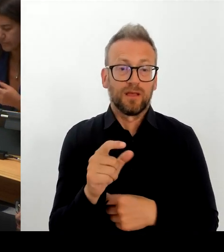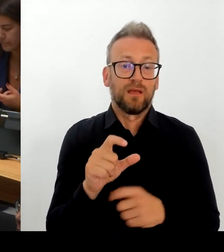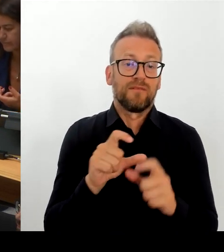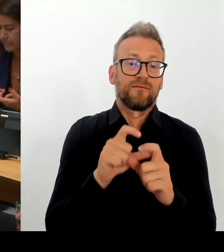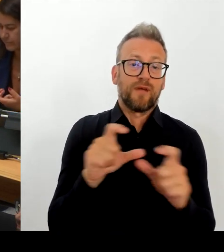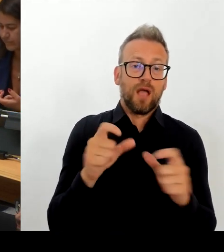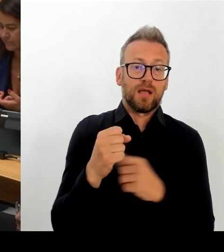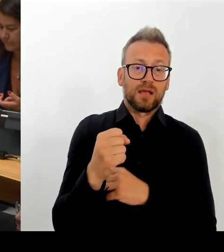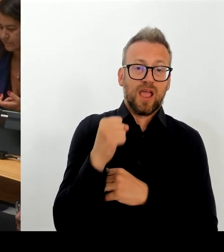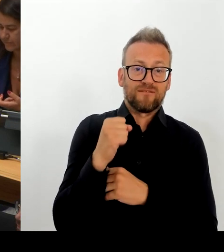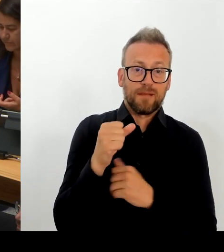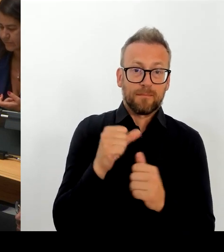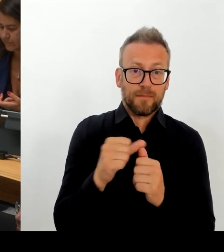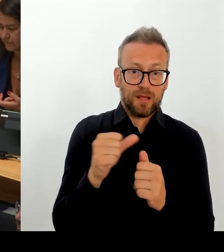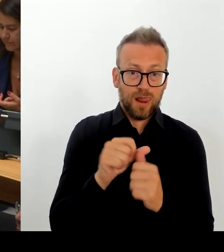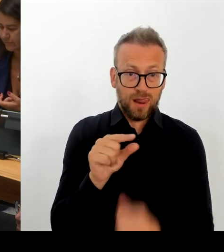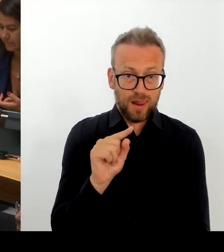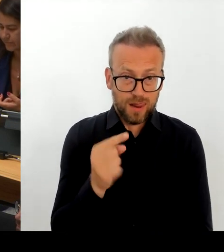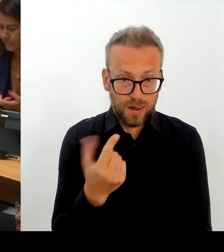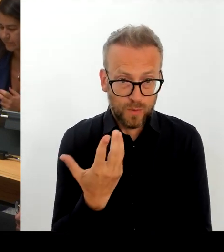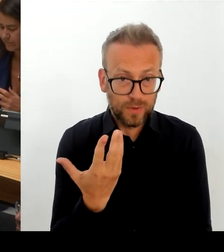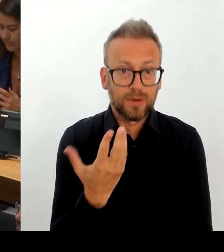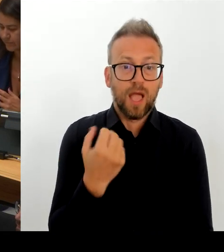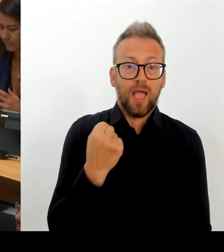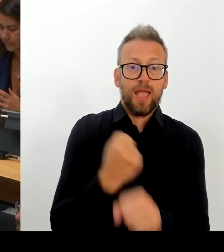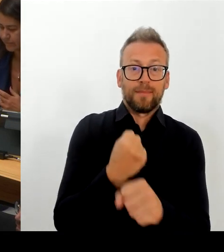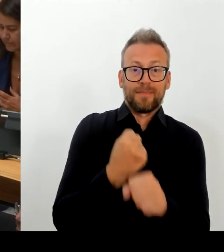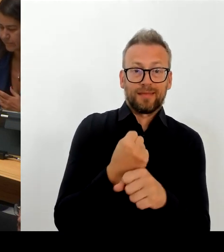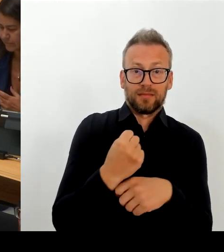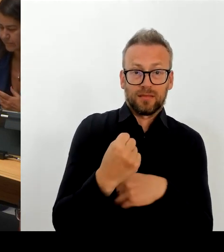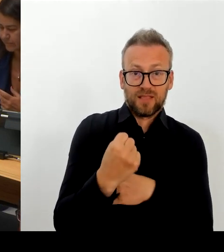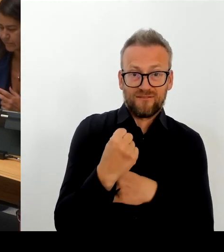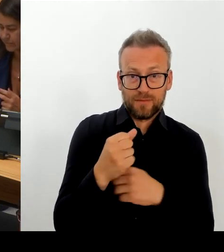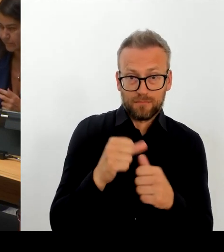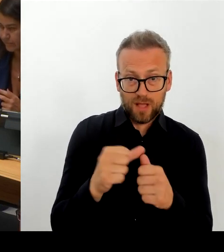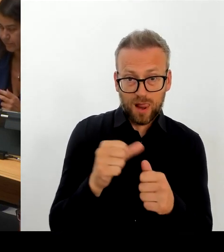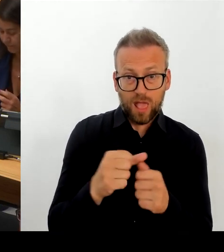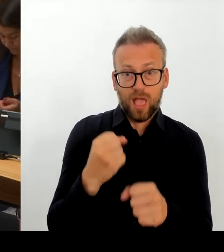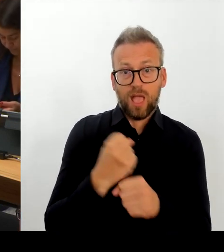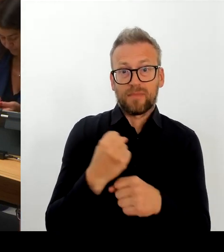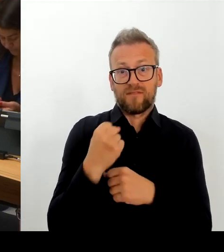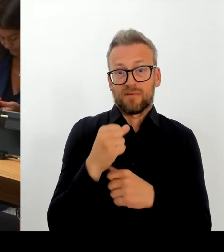Und natürlich werden wir uns auf beiden Seiten damit zu beschäftigen haben. Und der Rahmen des Tarifrechts ist